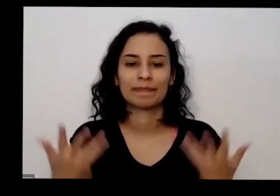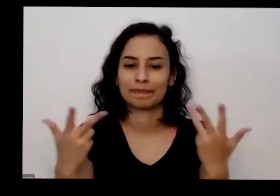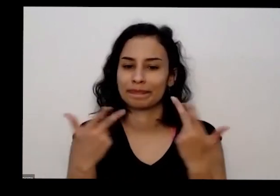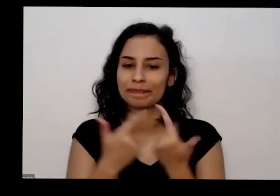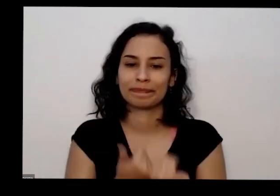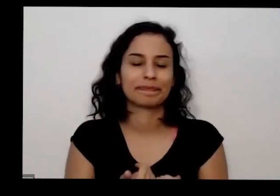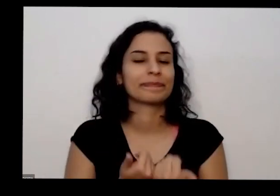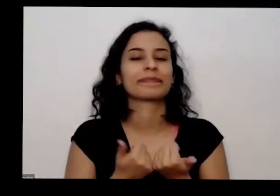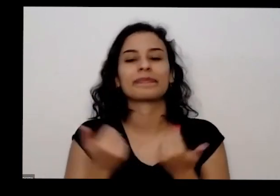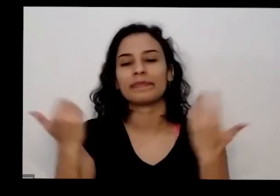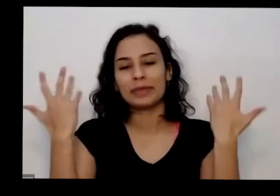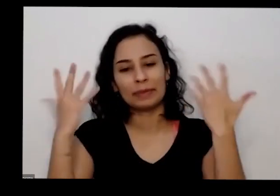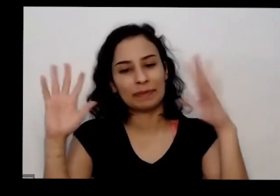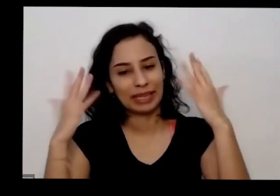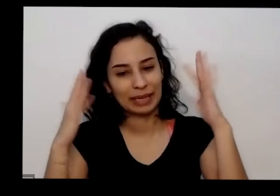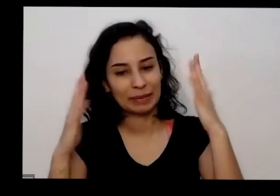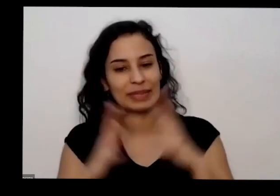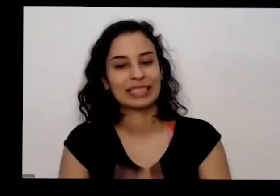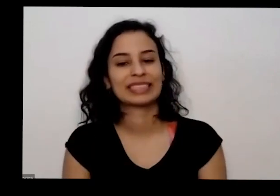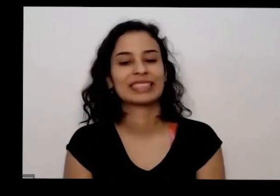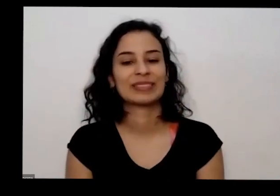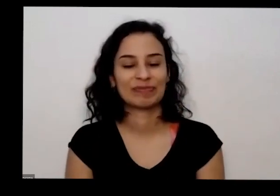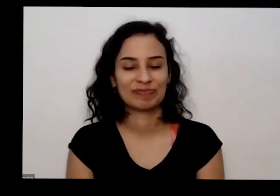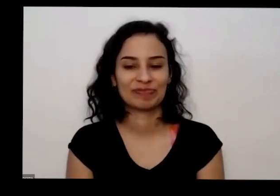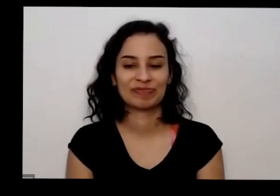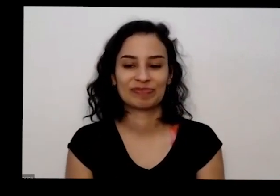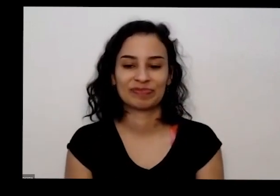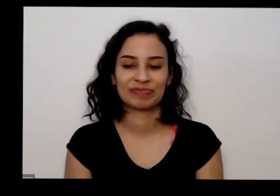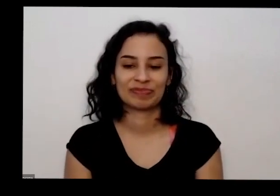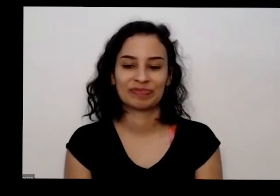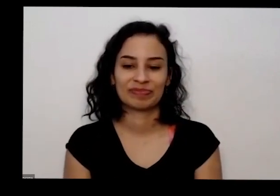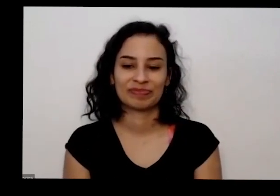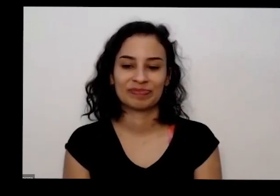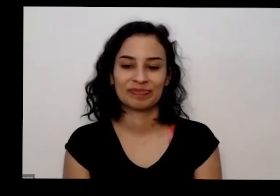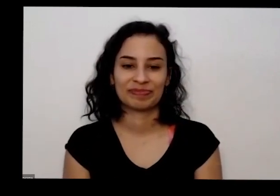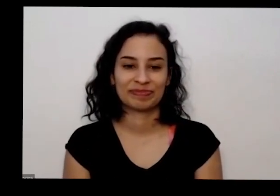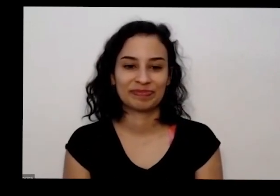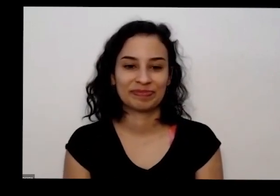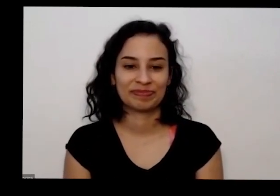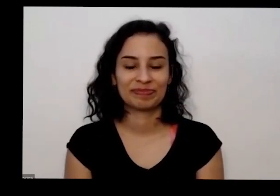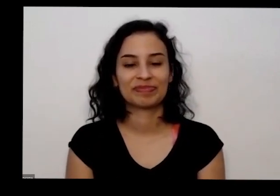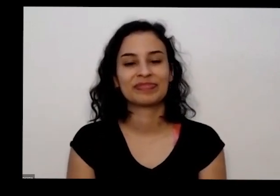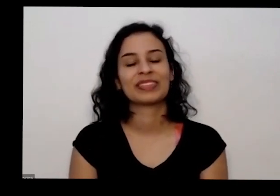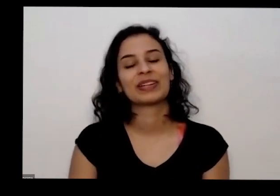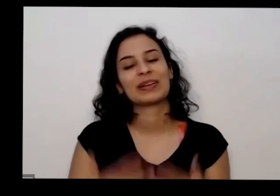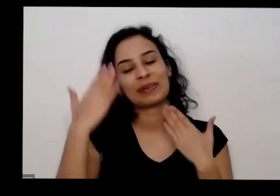Obrigado redes Parabéns José Juarez